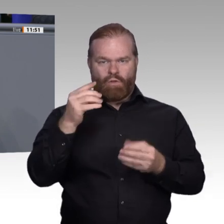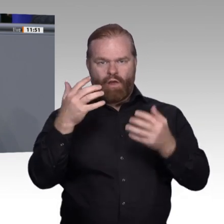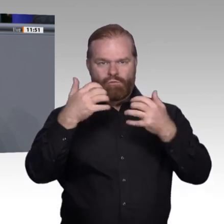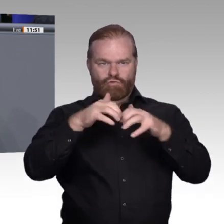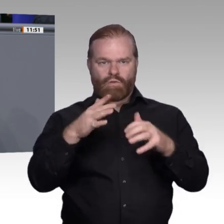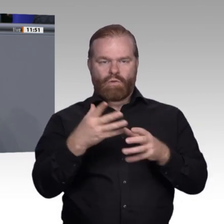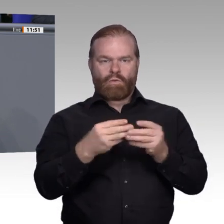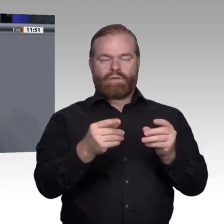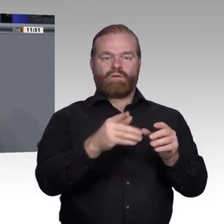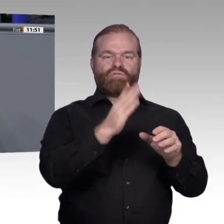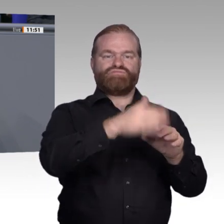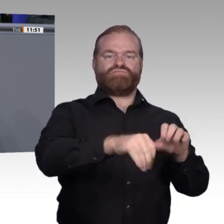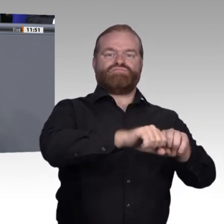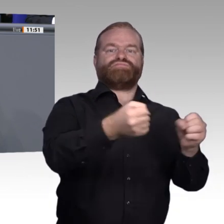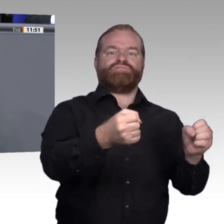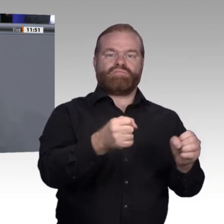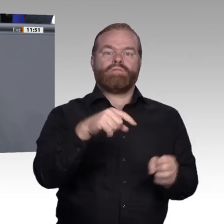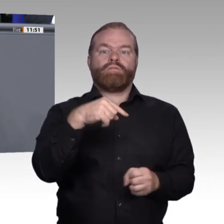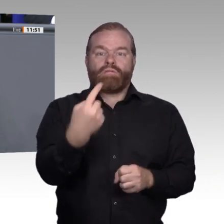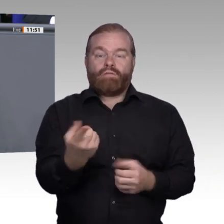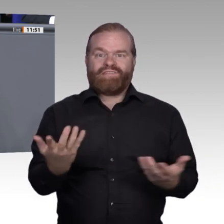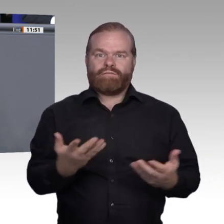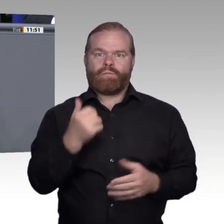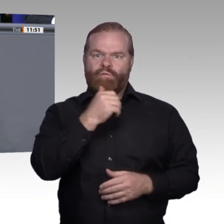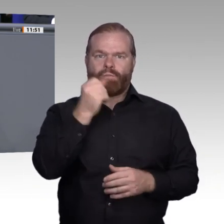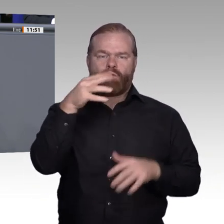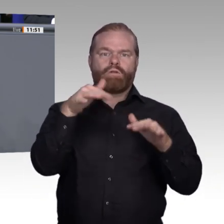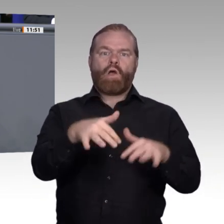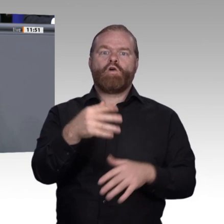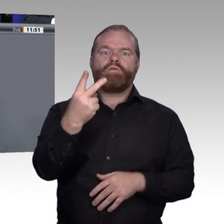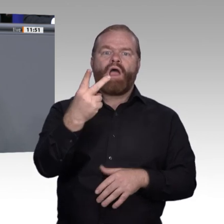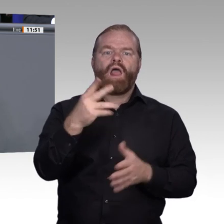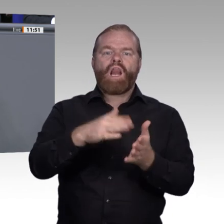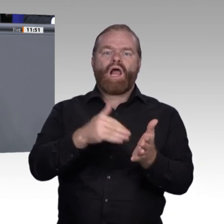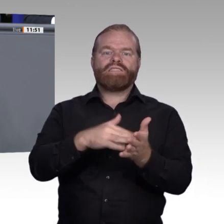haben, Lernbehinderte zu machen, für die wir das Niveau absenken müssen, ist die